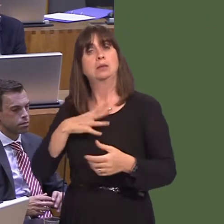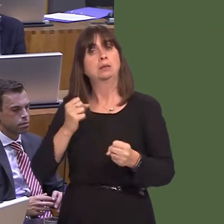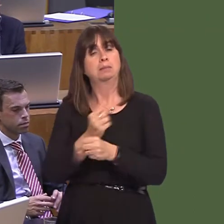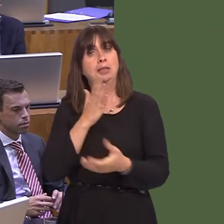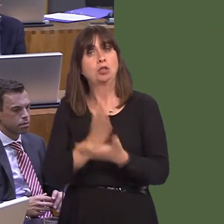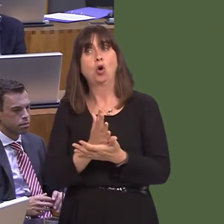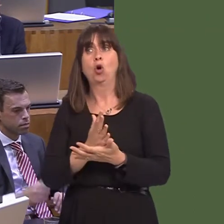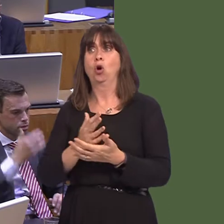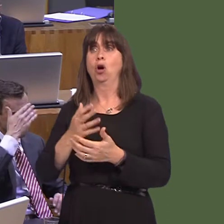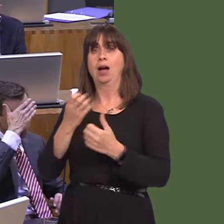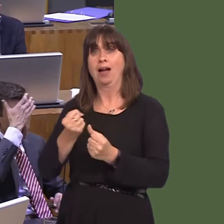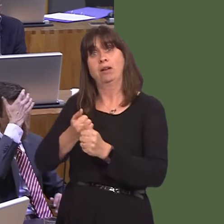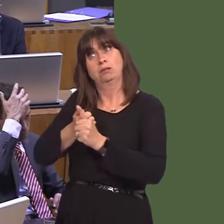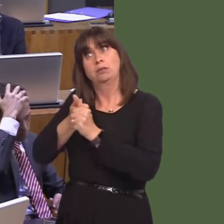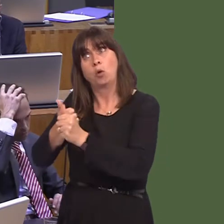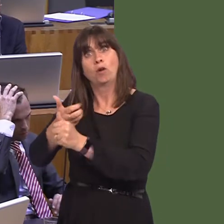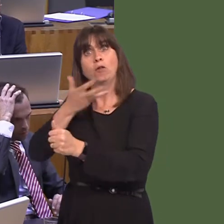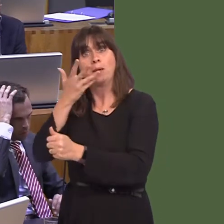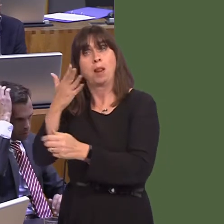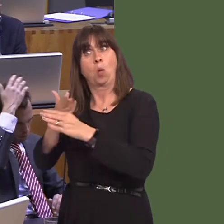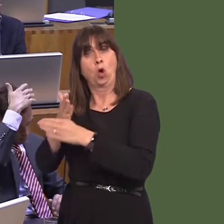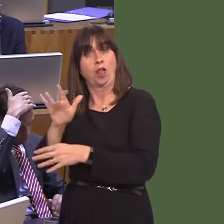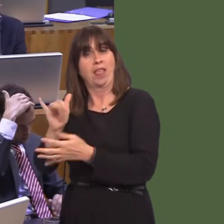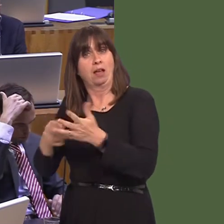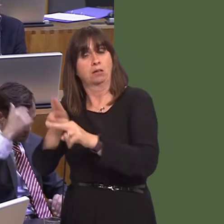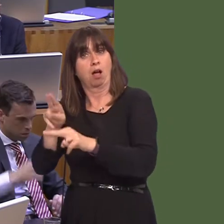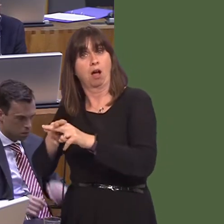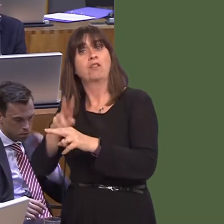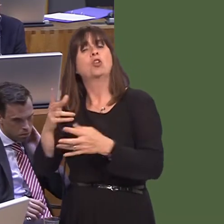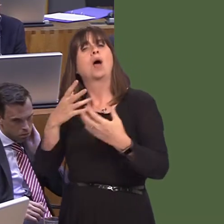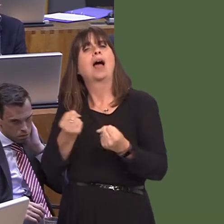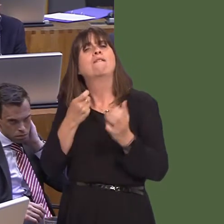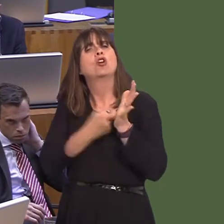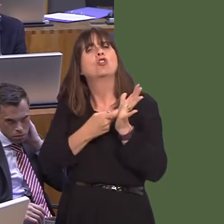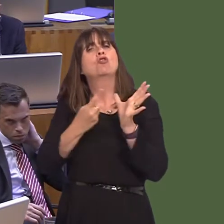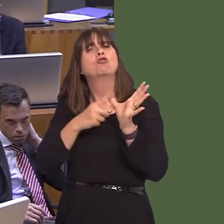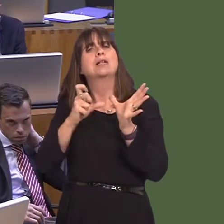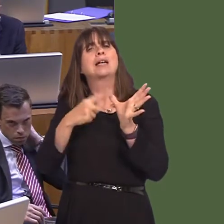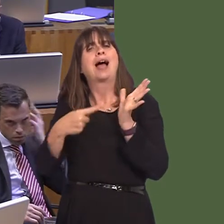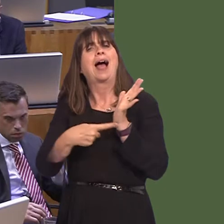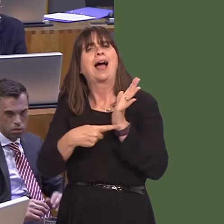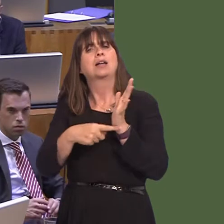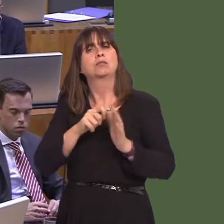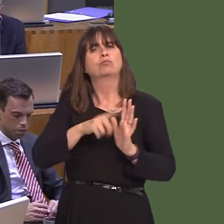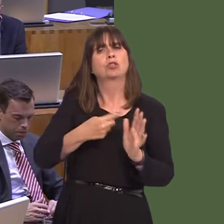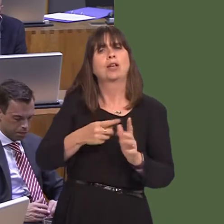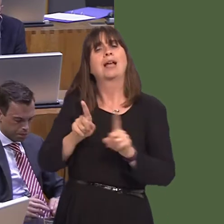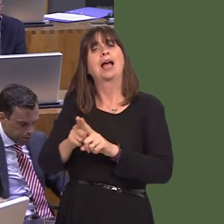i'r safle ei hunan, ac, yn ail, wrth gwrs, sicrhau bod yna gefnogaeth ar gael i'r bobl sydd yn gweithio yna, a bydd honno ar gael, wrth gwrs, drwy'r cynllun ReAct. A hefyd mae